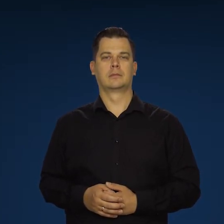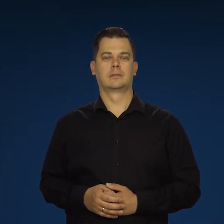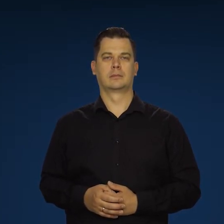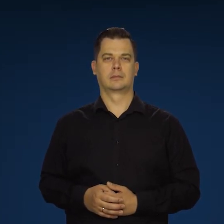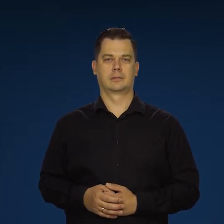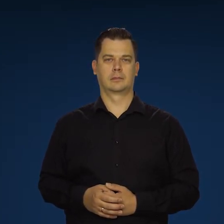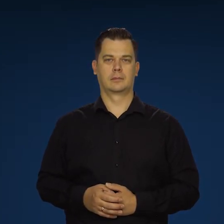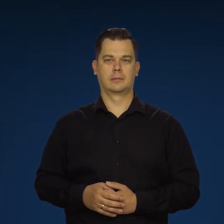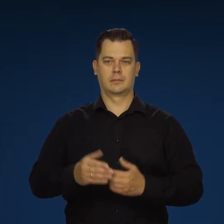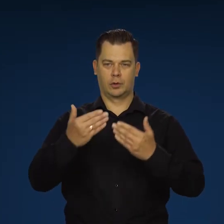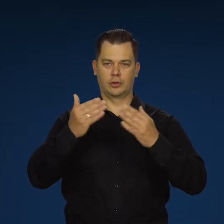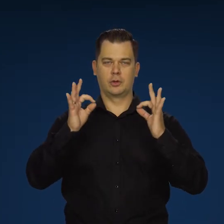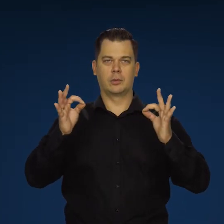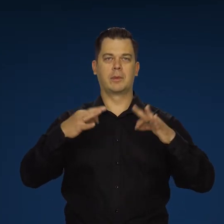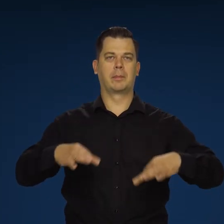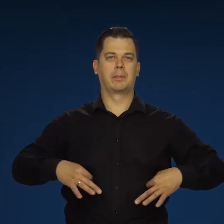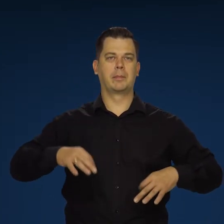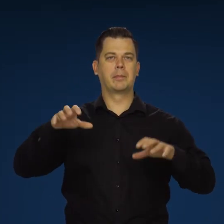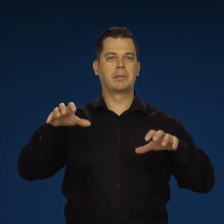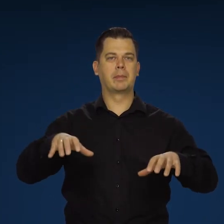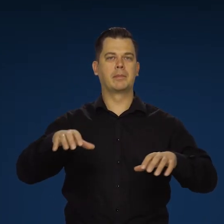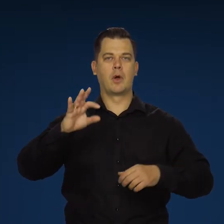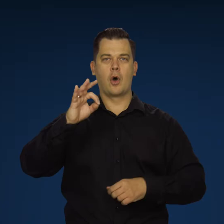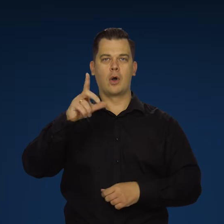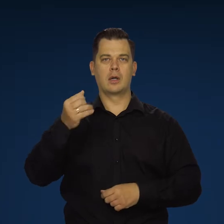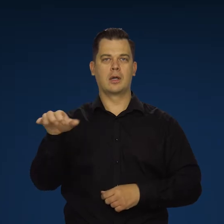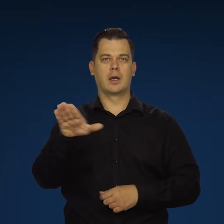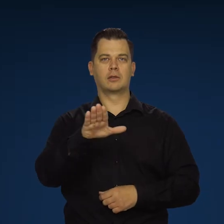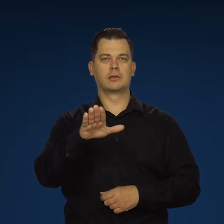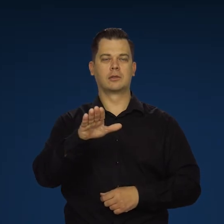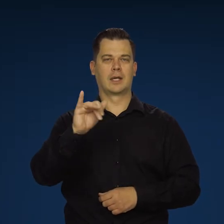Dzień dobry, Panie Prezesie. Renata Oliasz, Agencja .